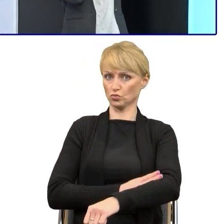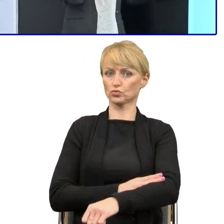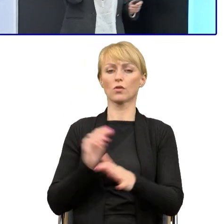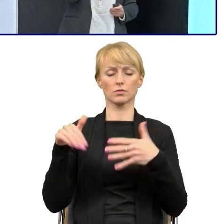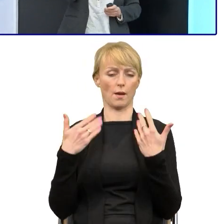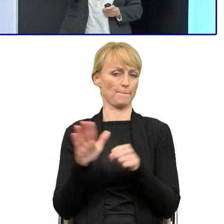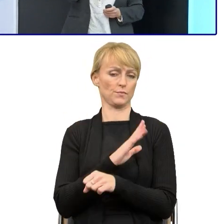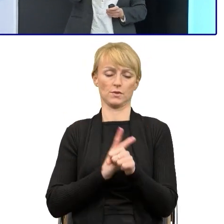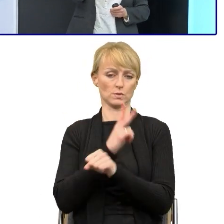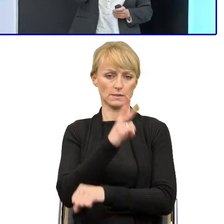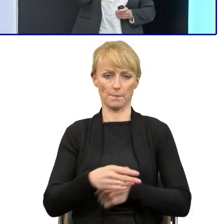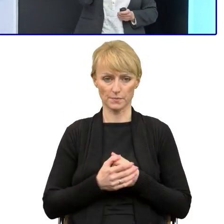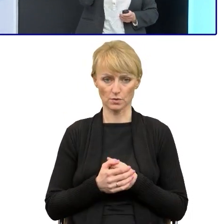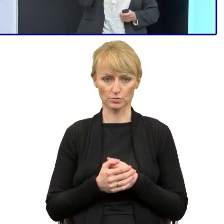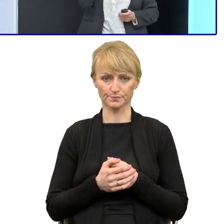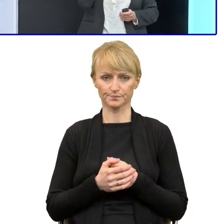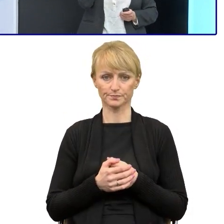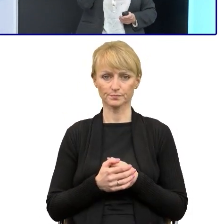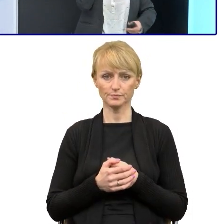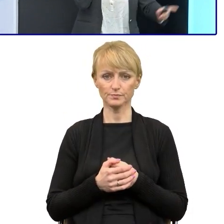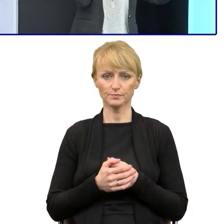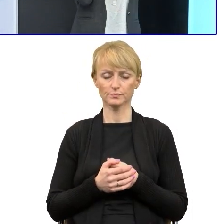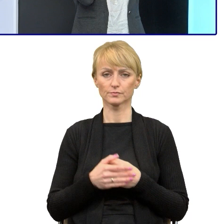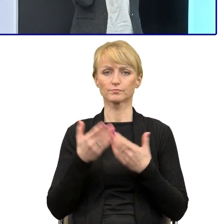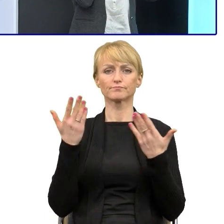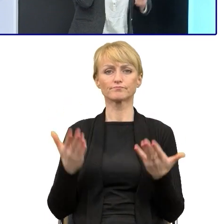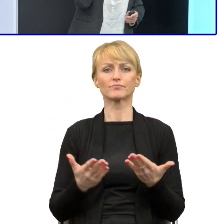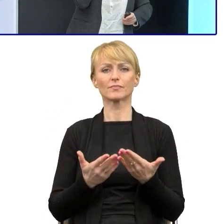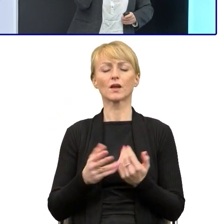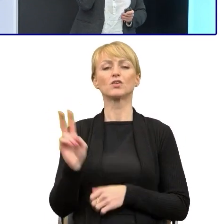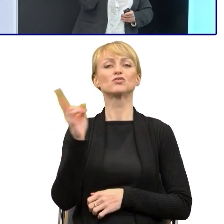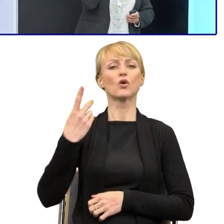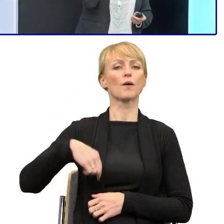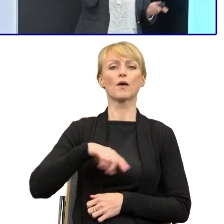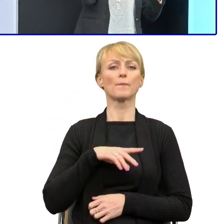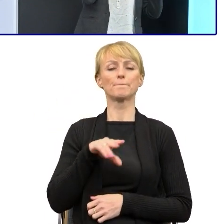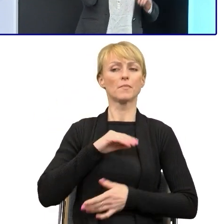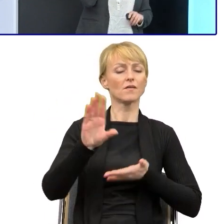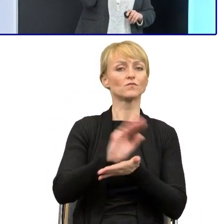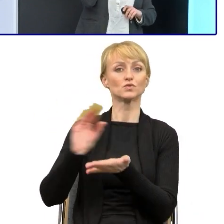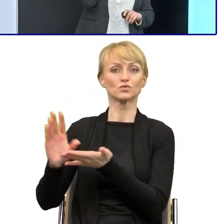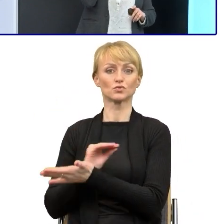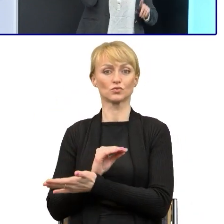Umieściłam zdjęcia autorytetów, dlatego, że teraz wrócę do tych prawników w momencie, kiedy upraszczaliśmy,